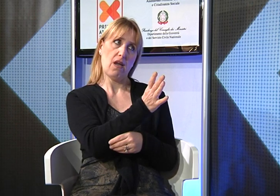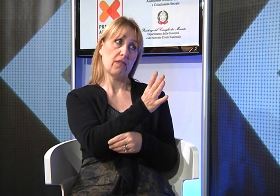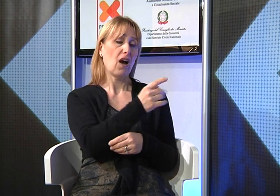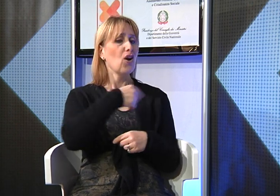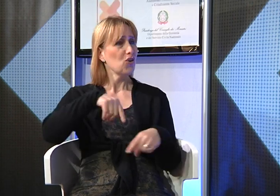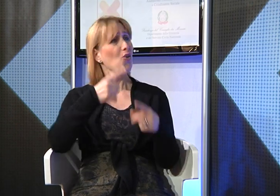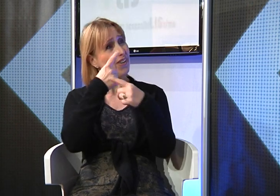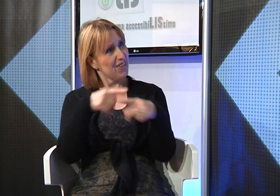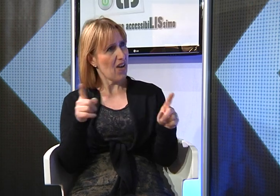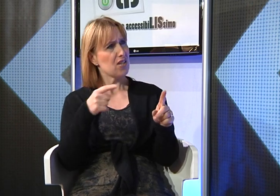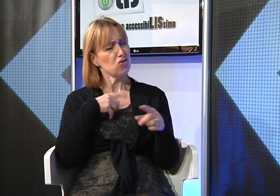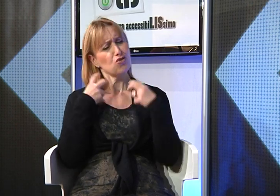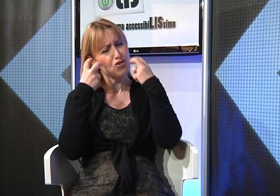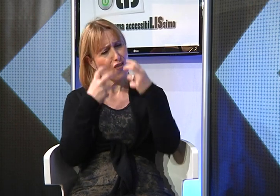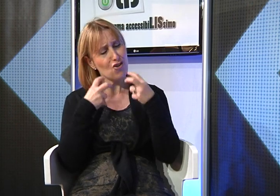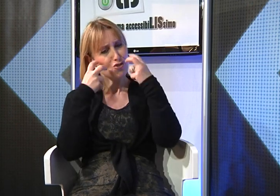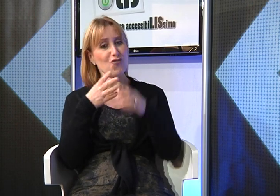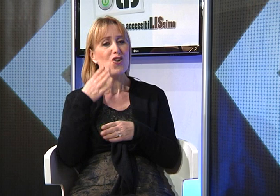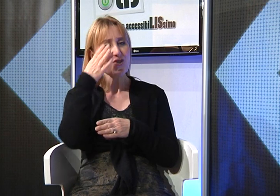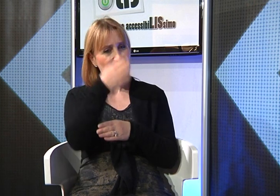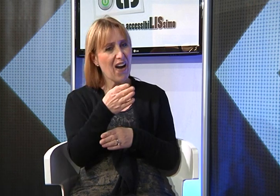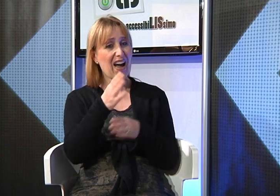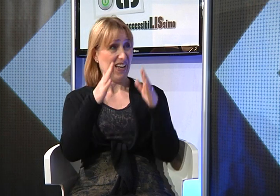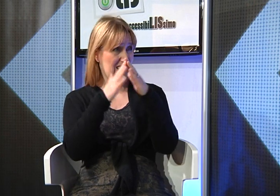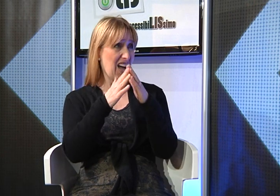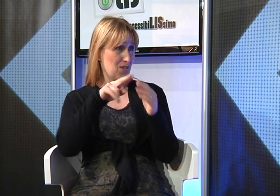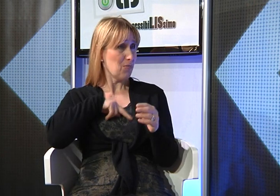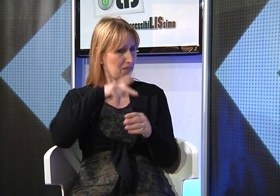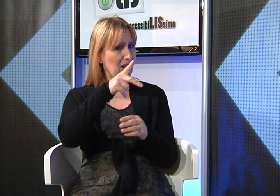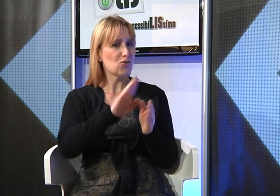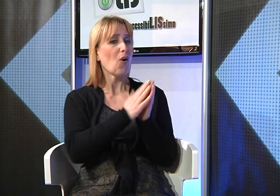noi, con non poco sforzo andiamo nelle loro case per trasmettergli gli insegnamenti